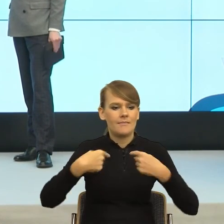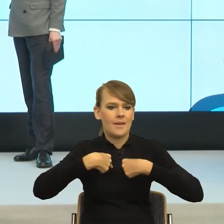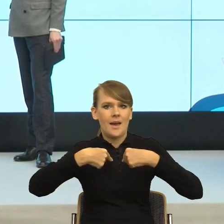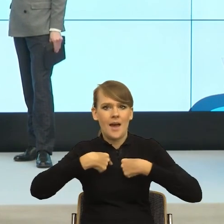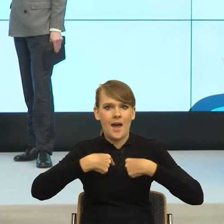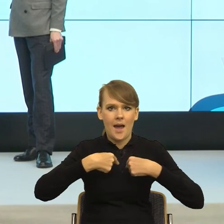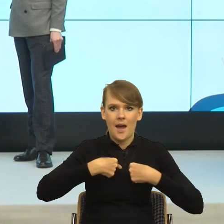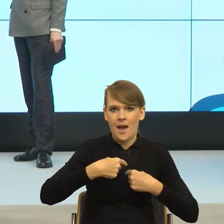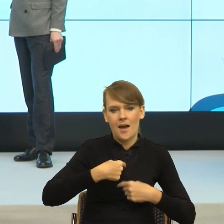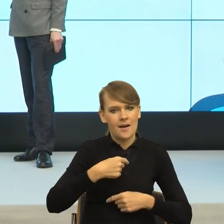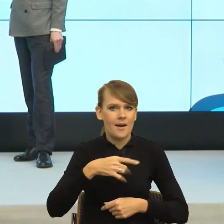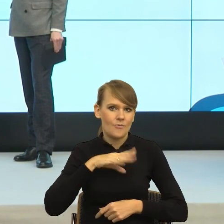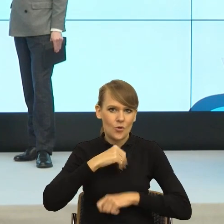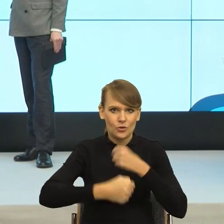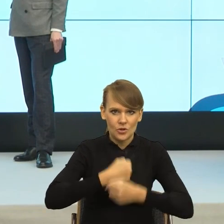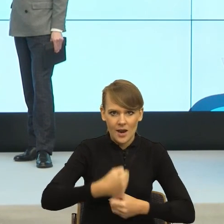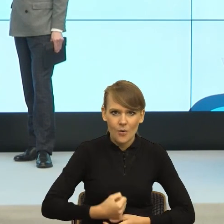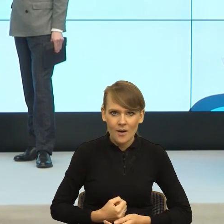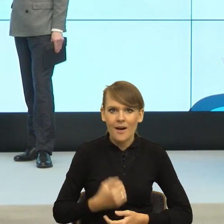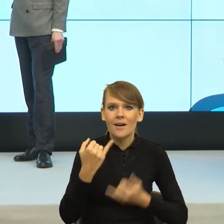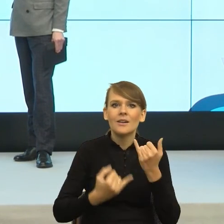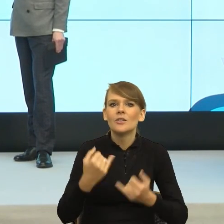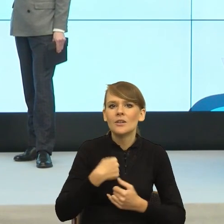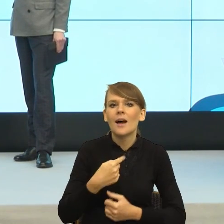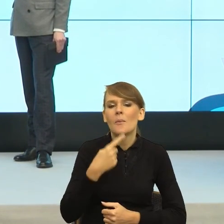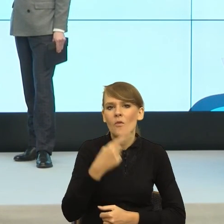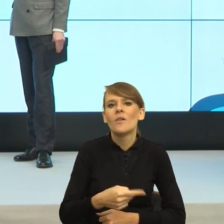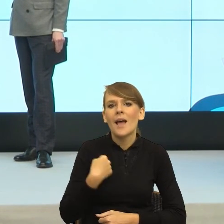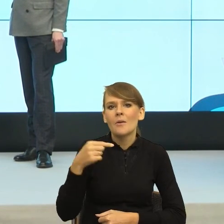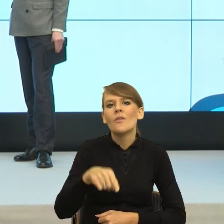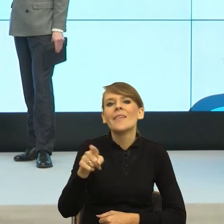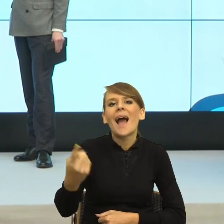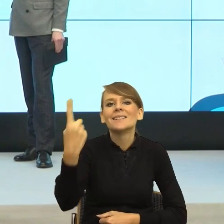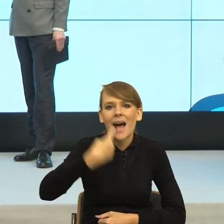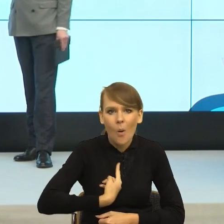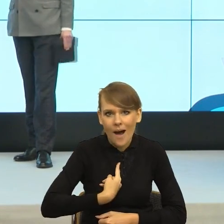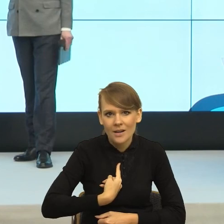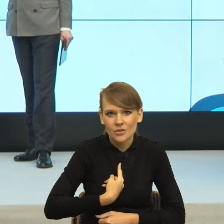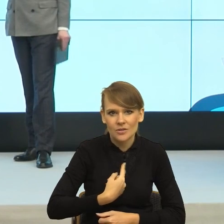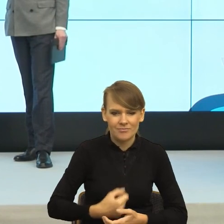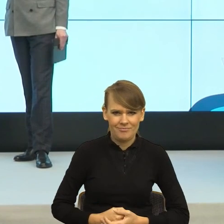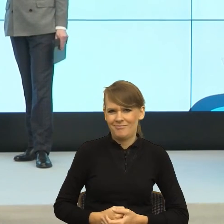Tak, ale jeśli mówię do pani przyszłam, bo mi kazałaś, no to dorosła osoba nie może kazać dorosłej osobie, chyba że jesteśmy w zależności jakiejś.